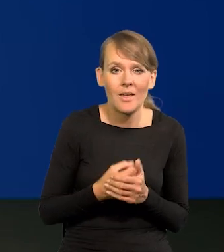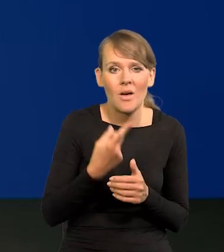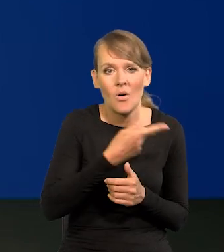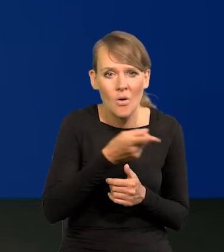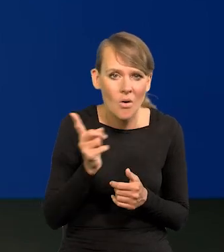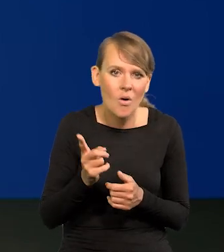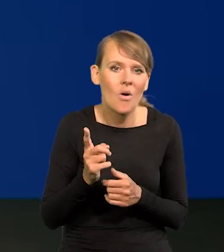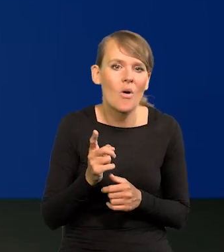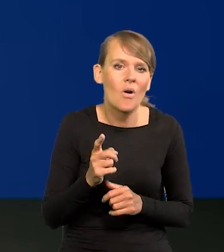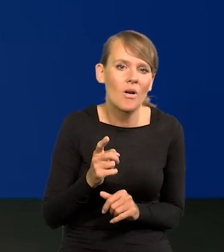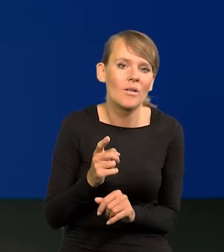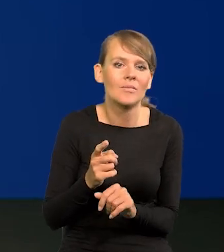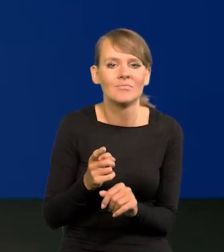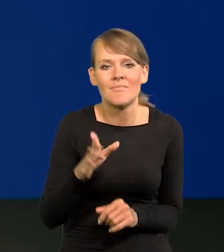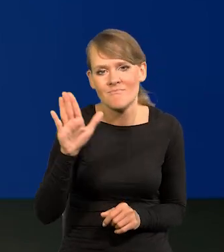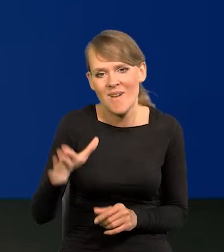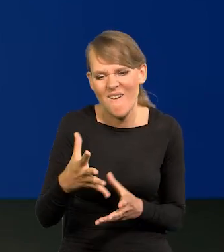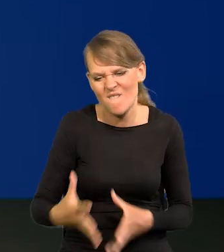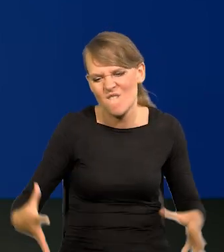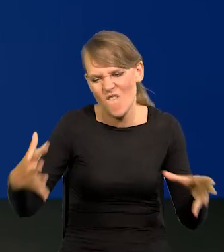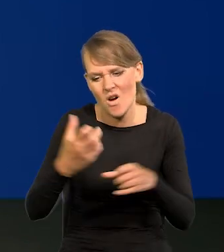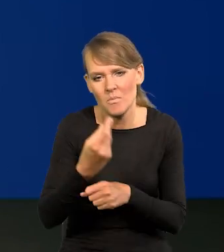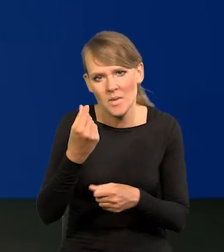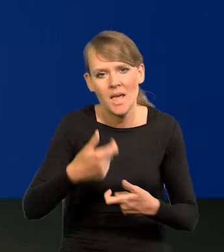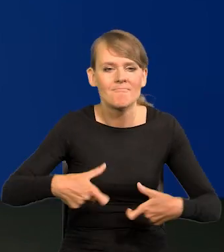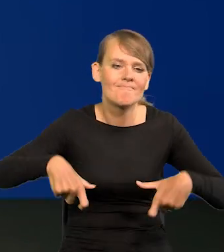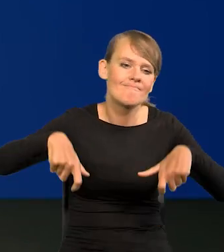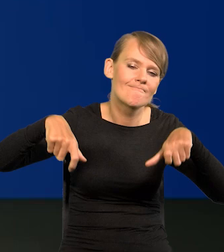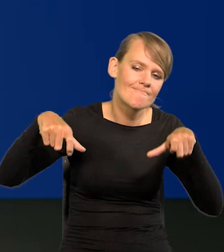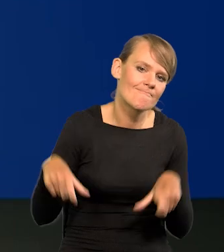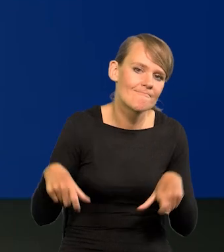siadają na tych workach z pieniędzmi i raczej konsumują,